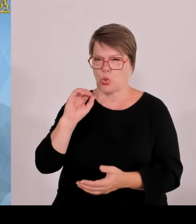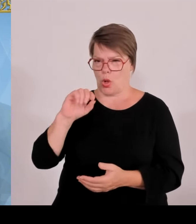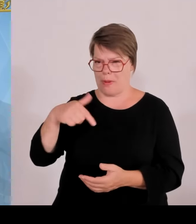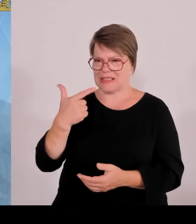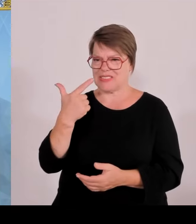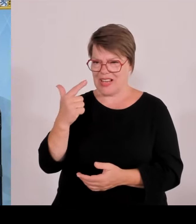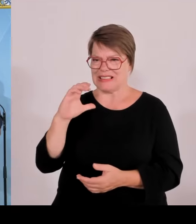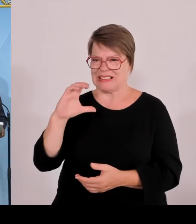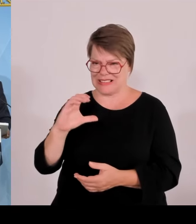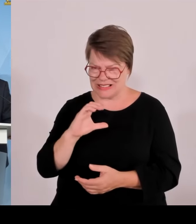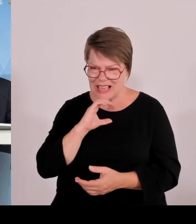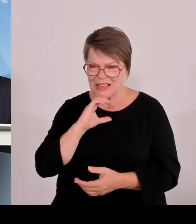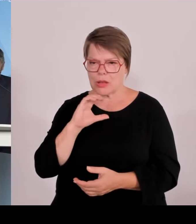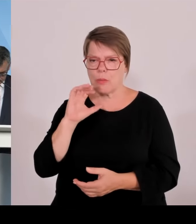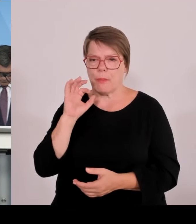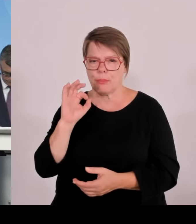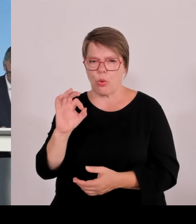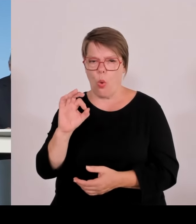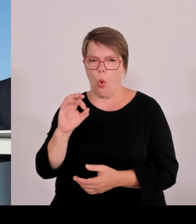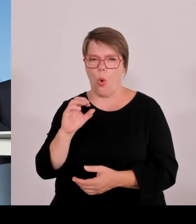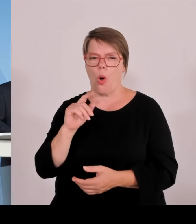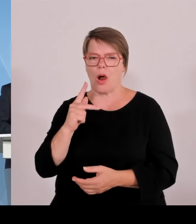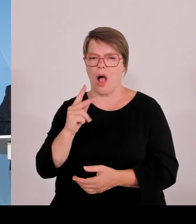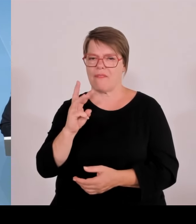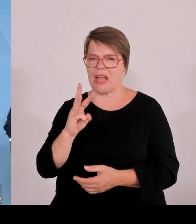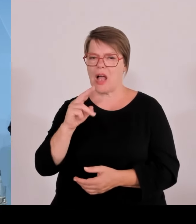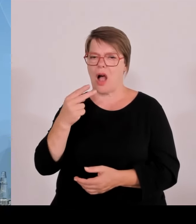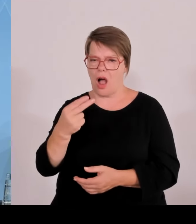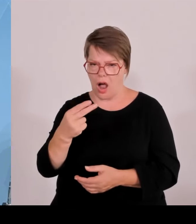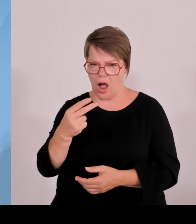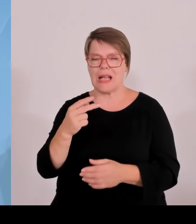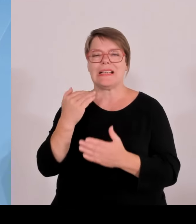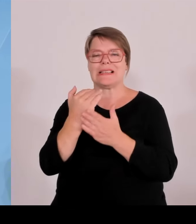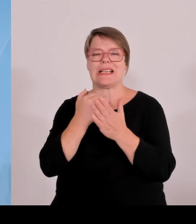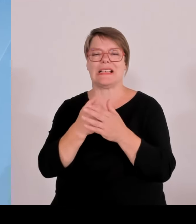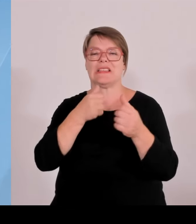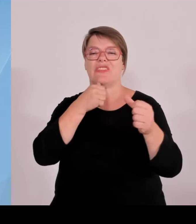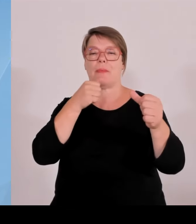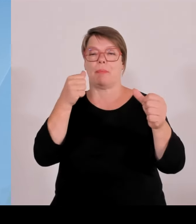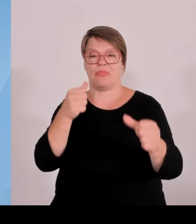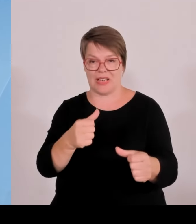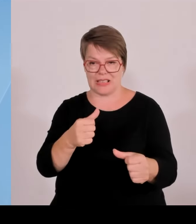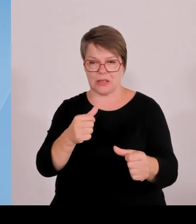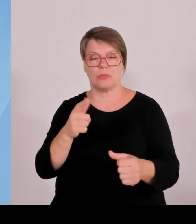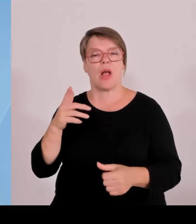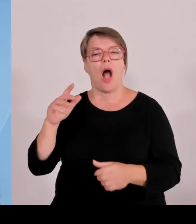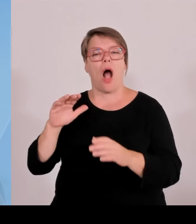verpflichtet, weitere 0,1 anzubieten und dann werden es 0,3 insgesamt.